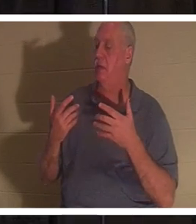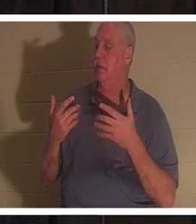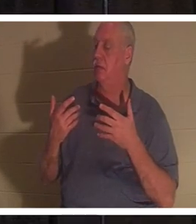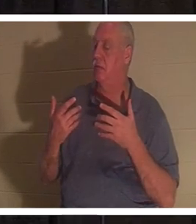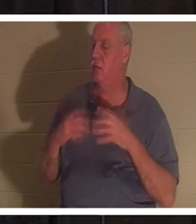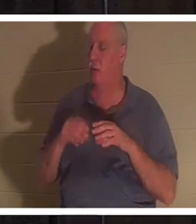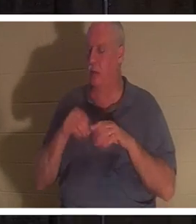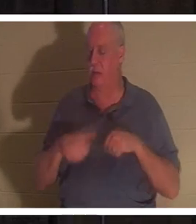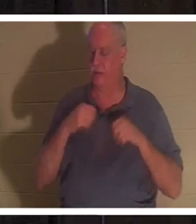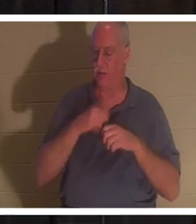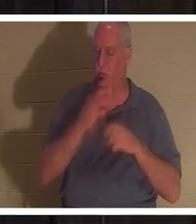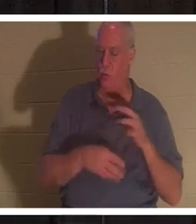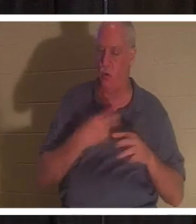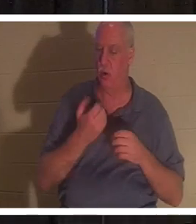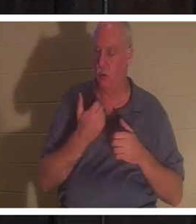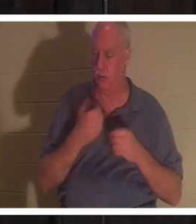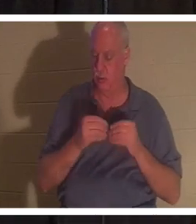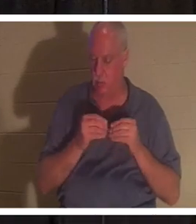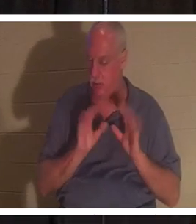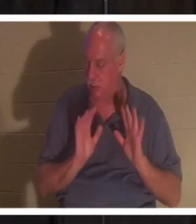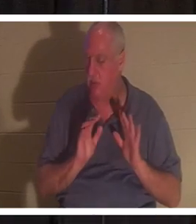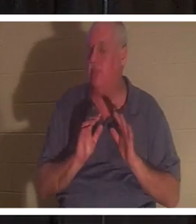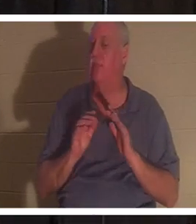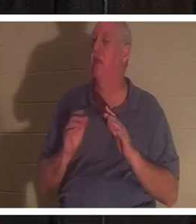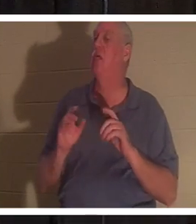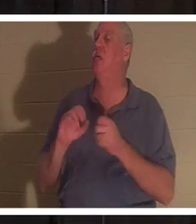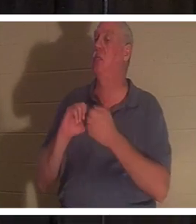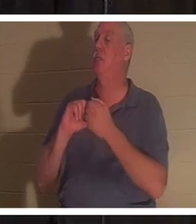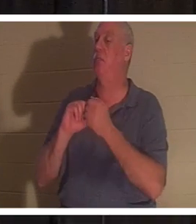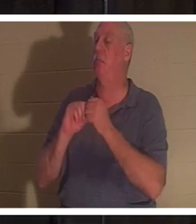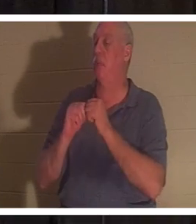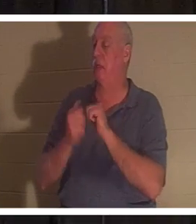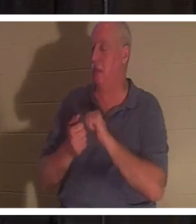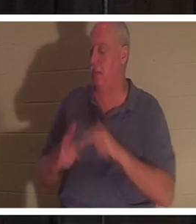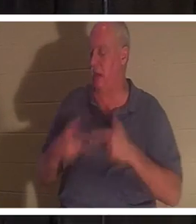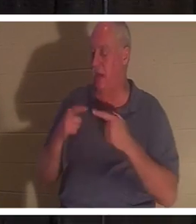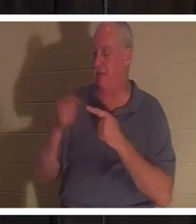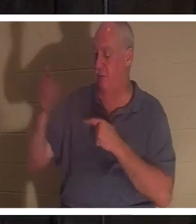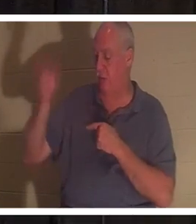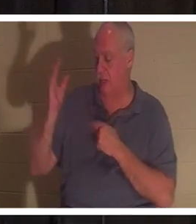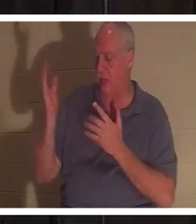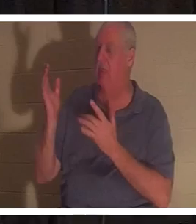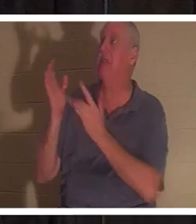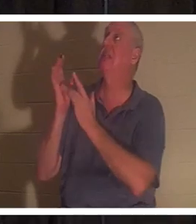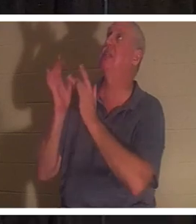Vous devenez vivant pour Dieu. Le don de Dieu entre dans votre... c'est Jésus. Lui-même vient et